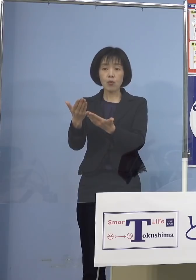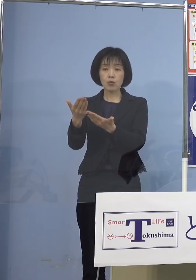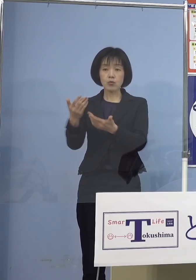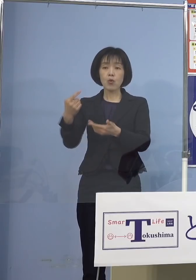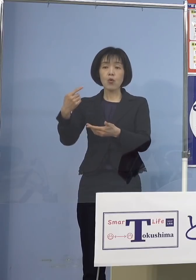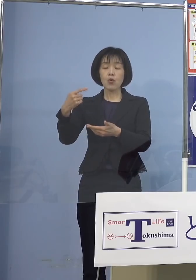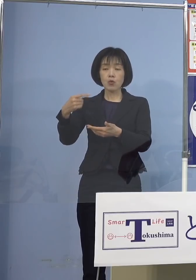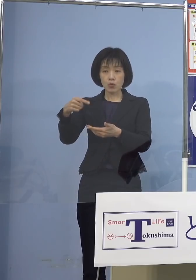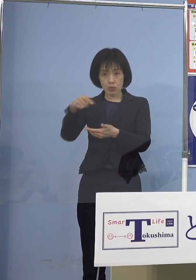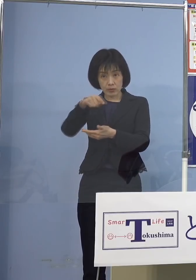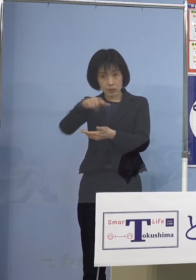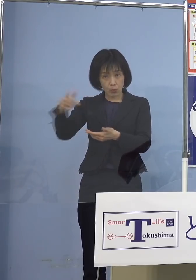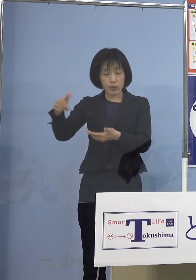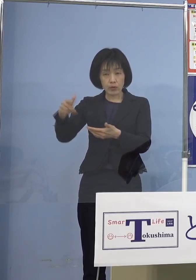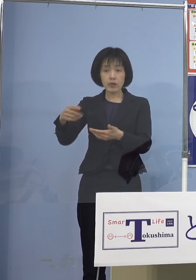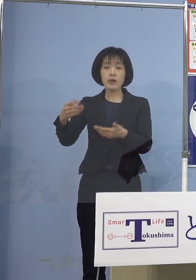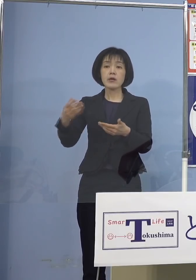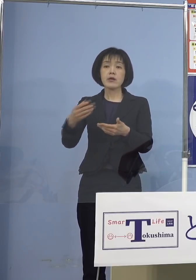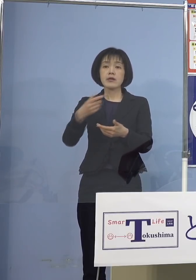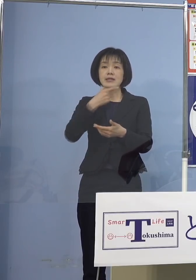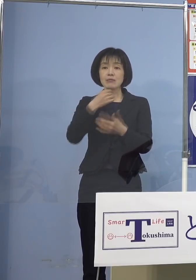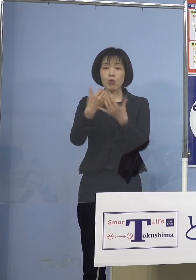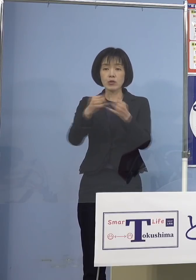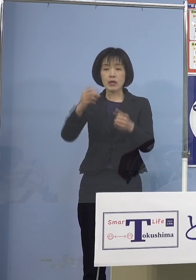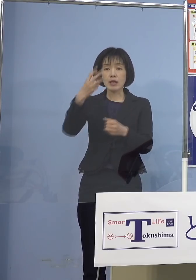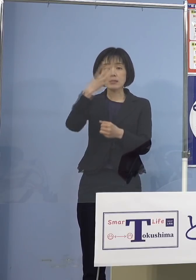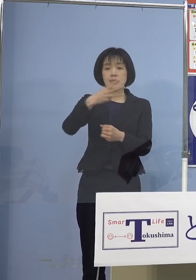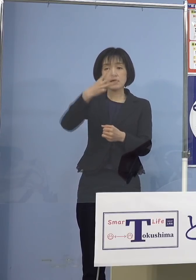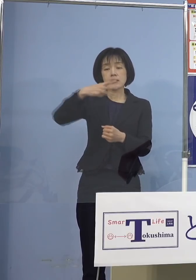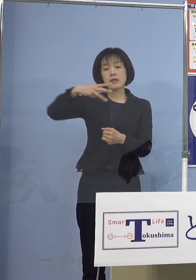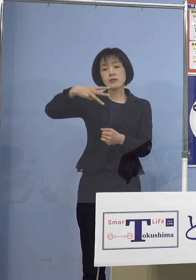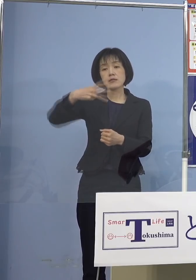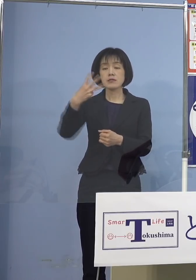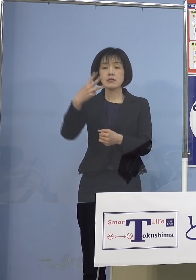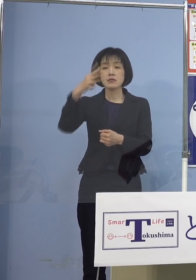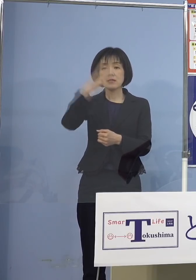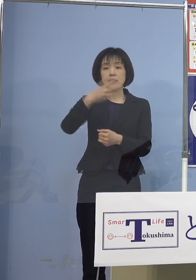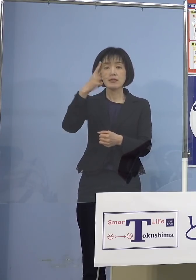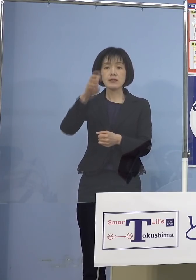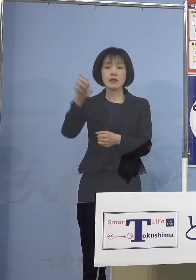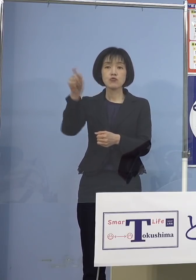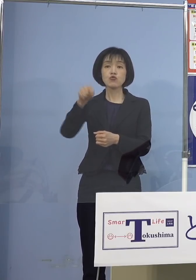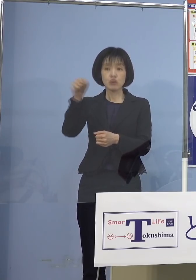希望者3,030人に 追加接種を実施させていただきます